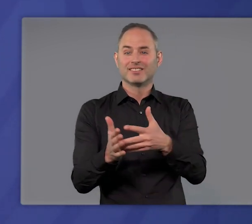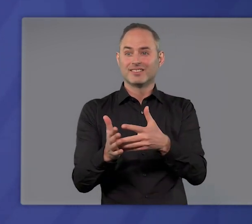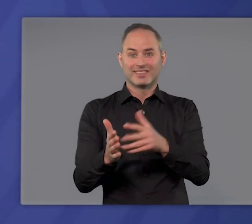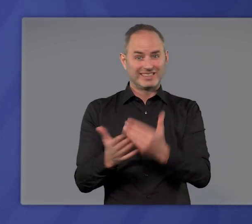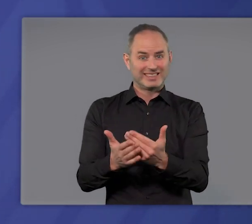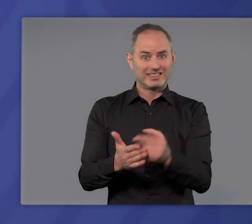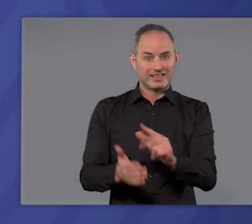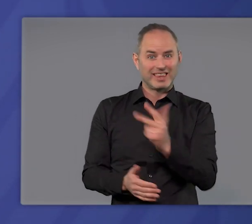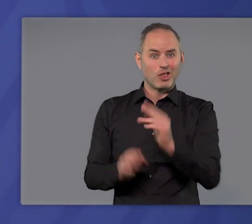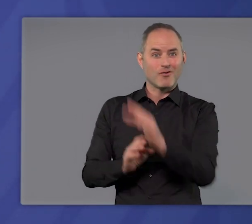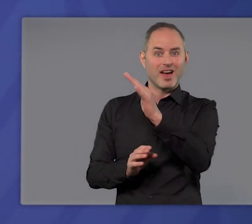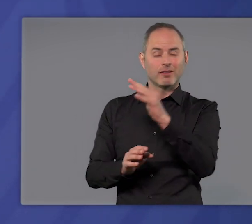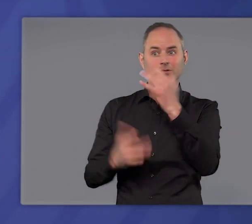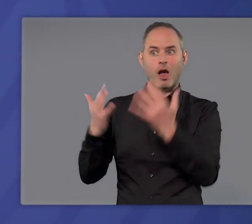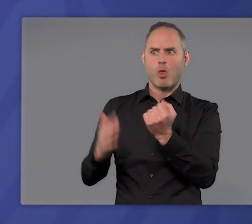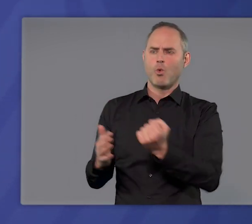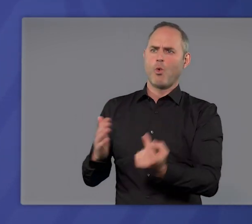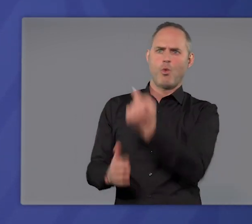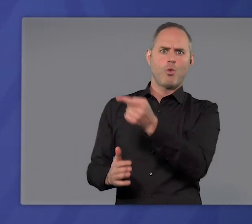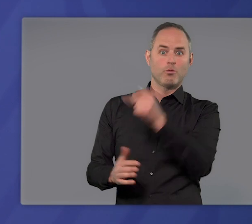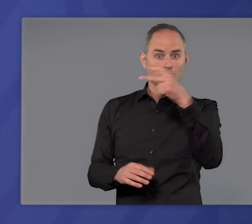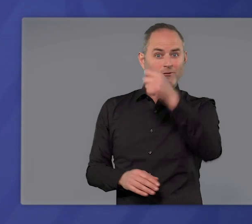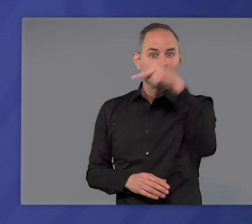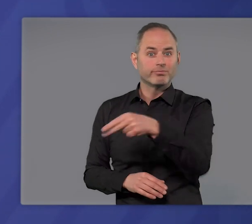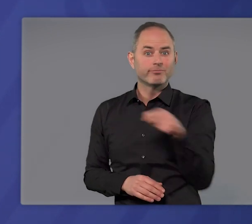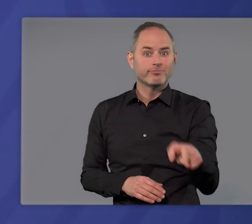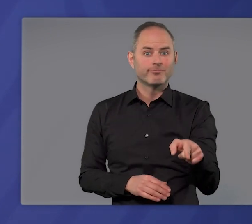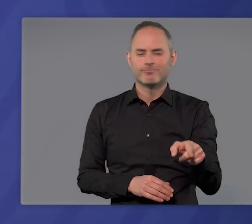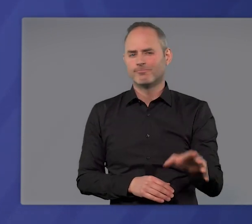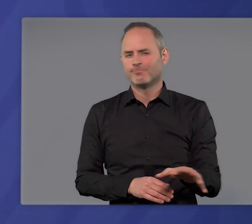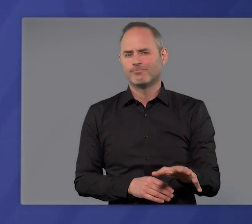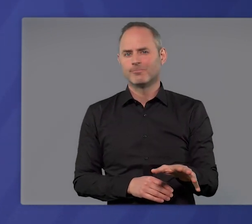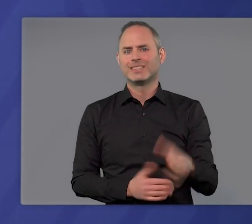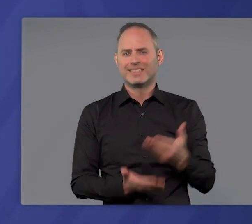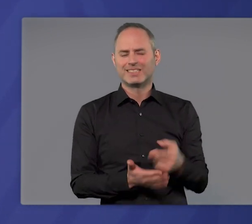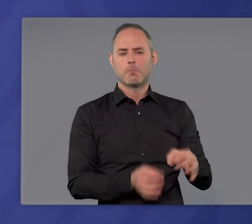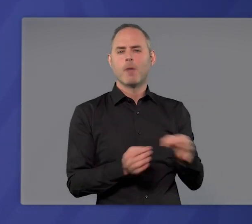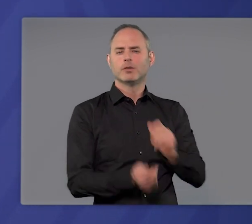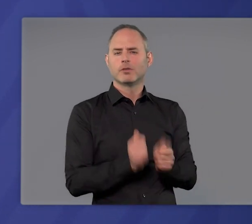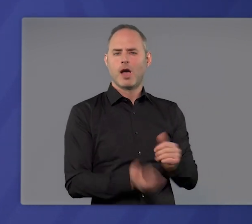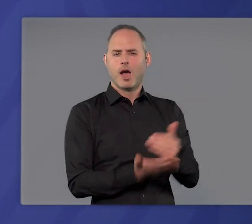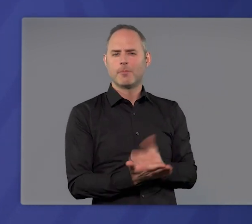jetzt die dritte Welle mit den so hohen Zahlen nicht. Wir kommen also nicht um die Maßnahmen herum,